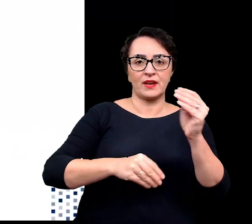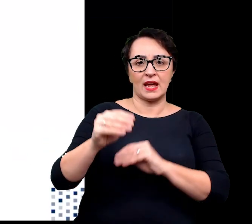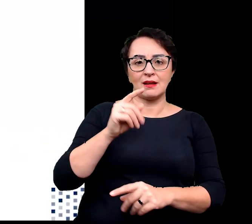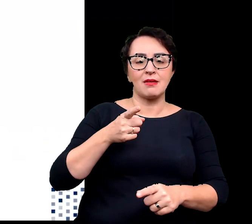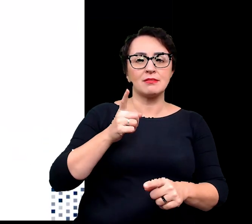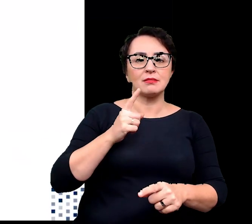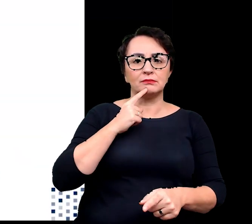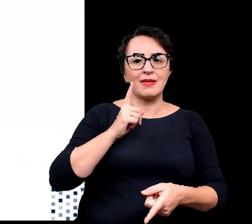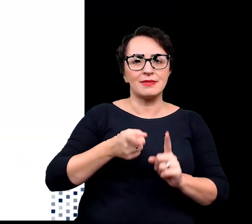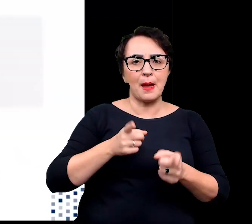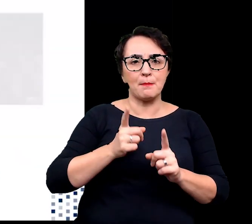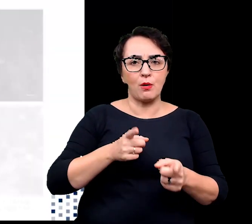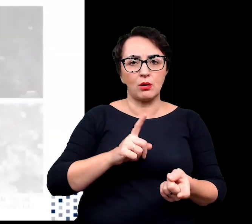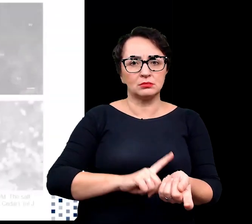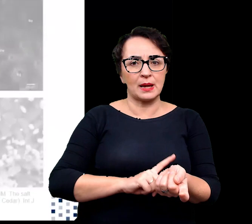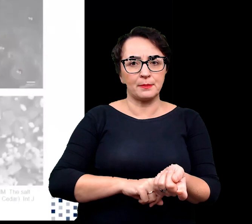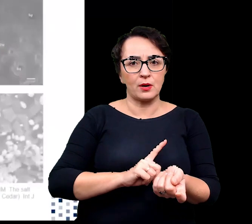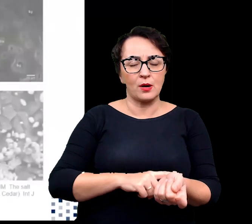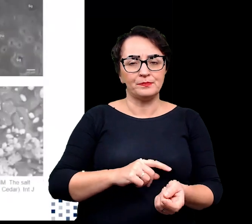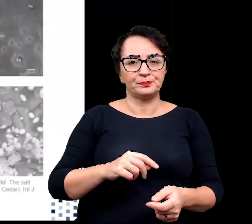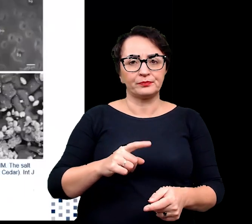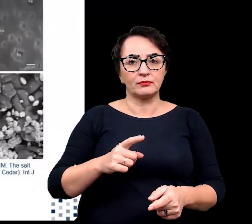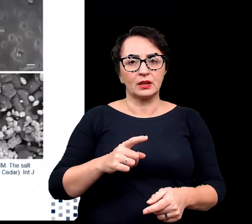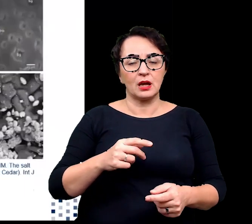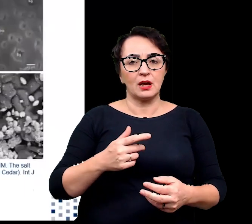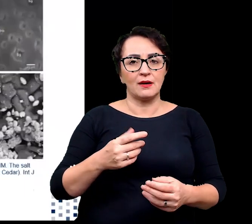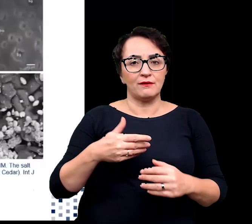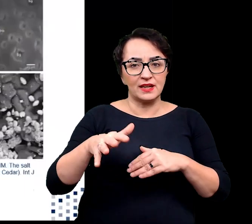wydzielania jak i ilość wydalanej soli.